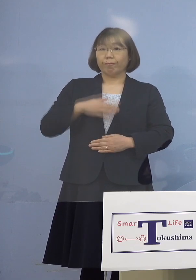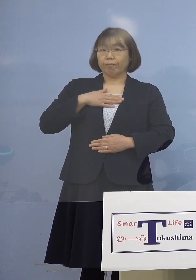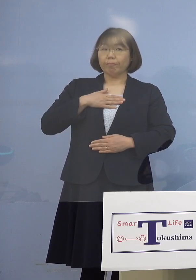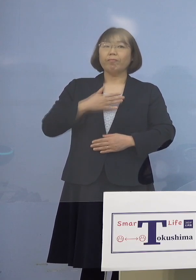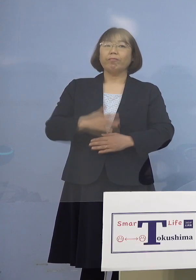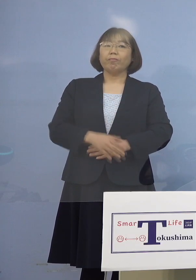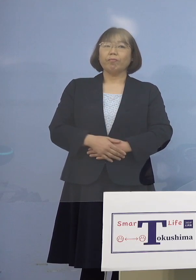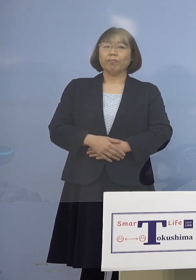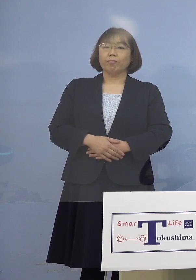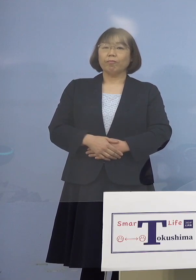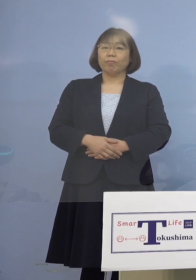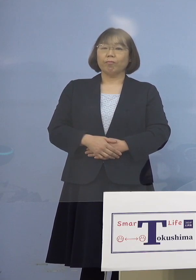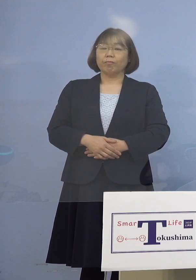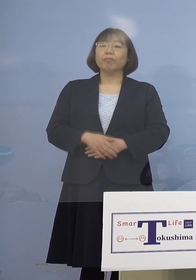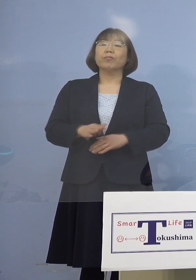（知事） まず全体の経緯、今申し上げたように